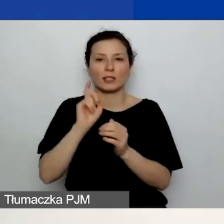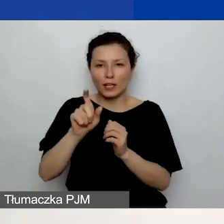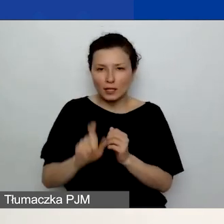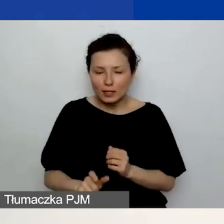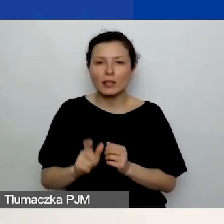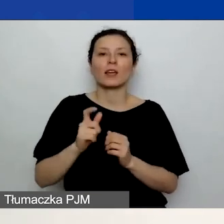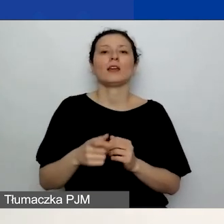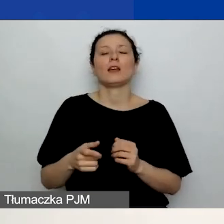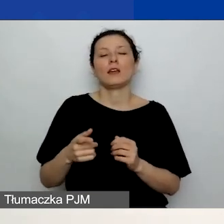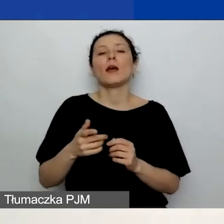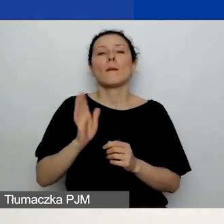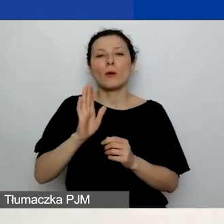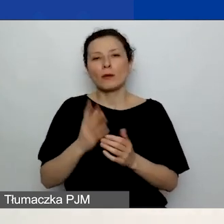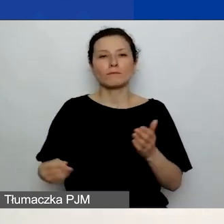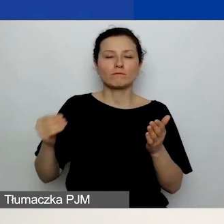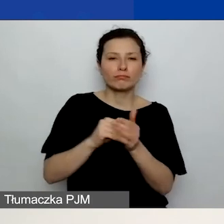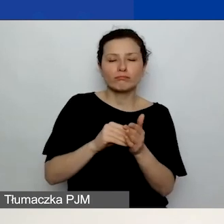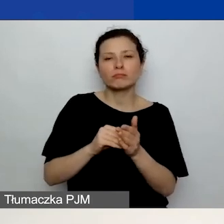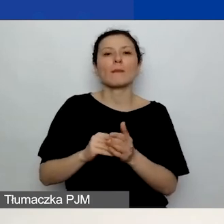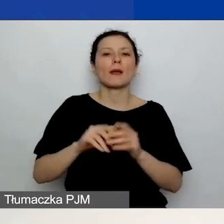i będziecie mogli wypełniać dane dotyczące partnerów.